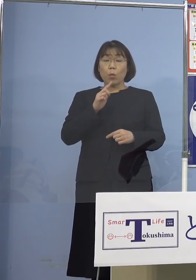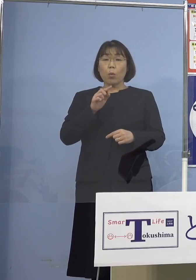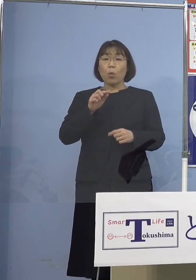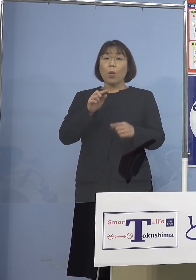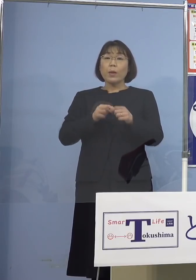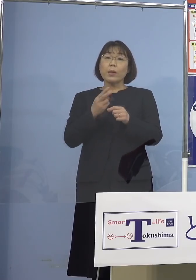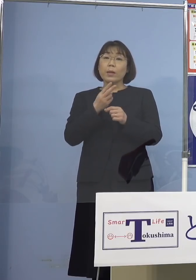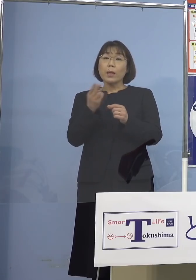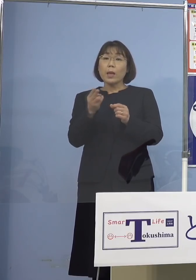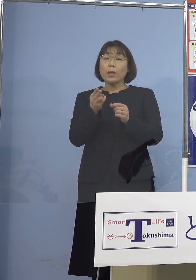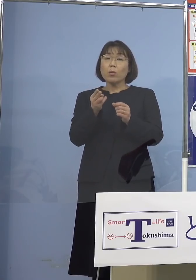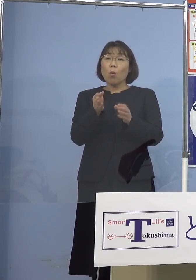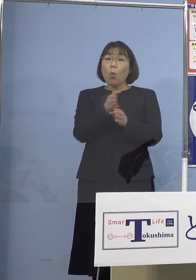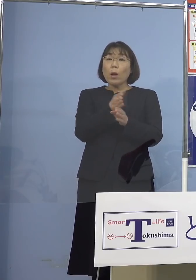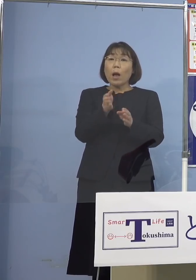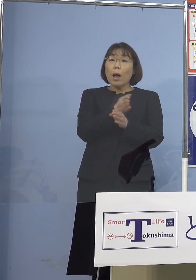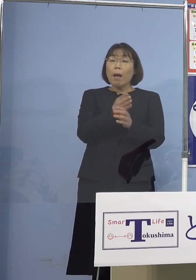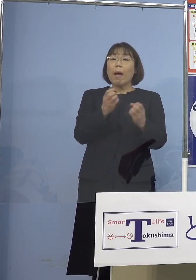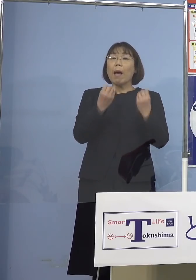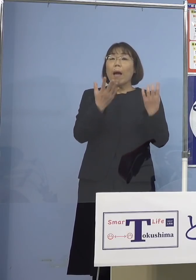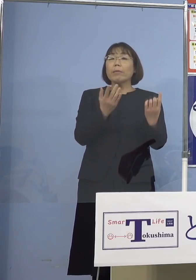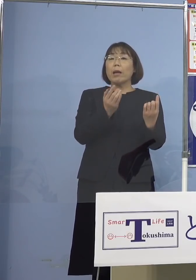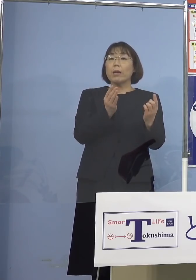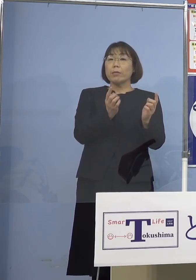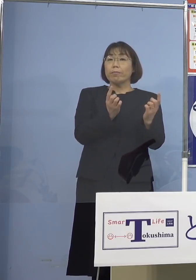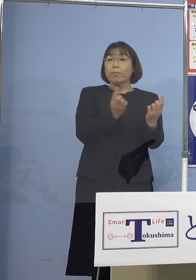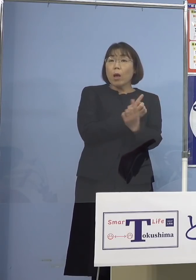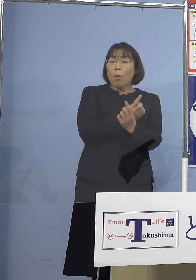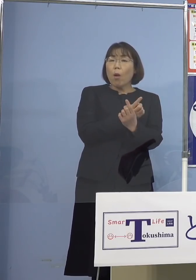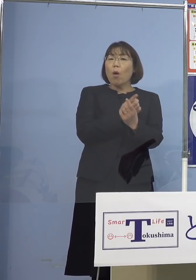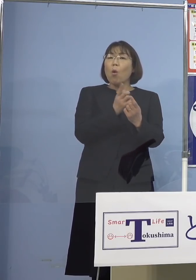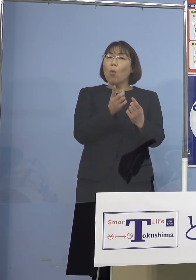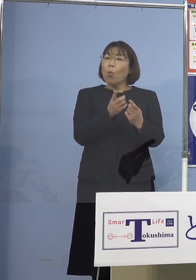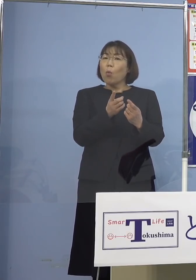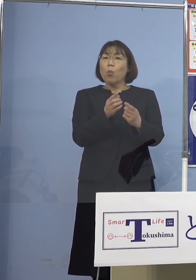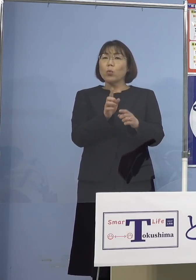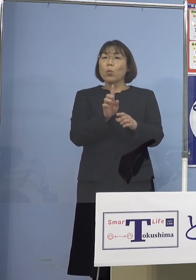もう来ようとしているんですね これによって何が起こっているか